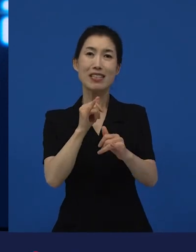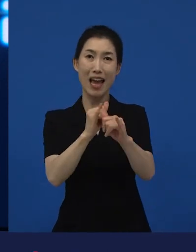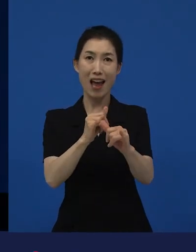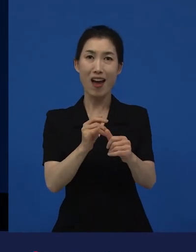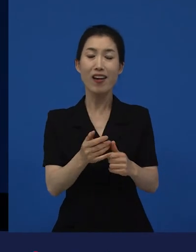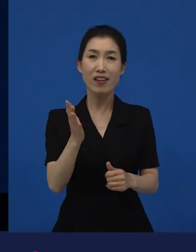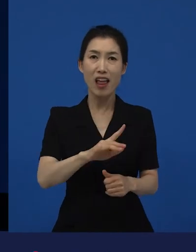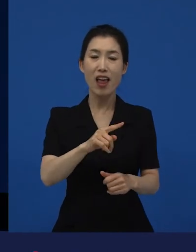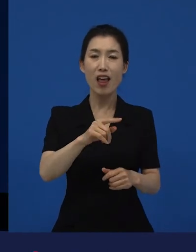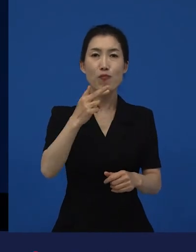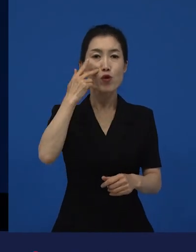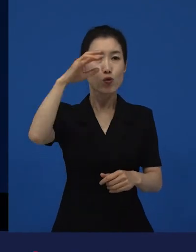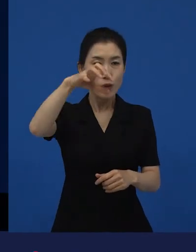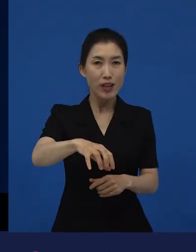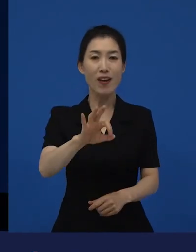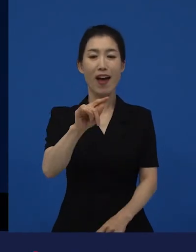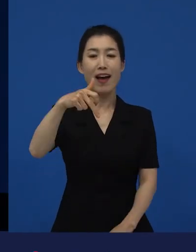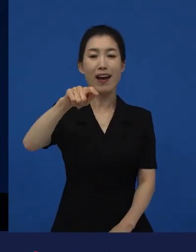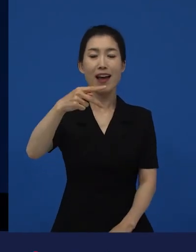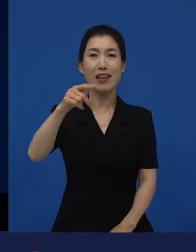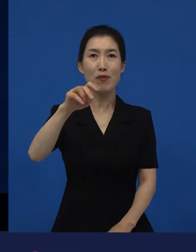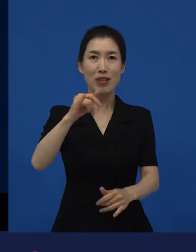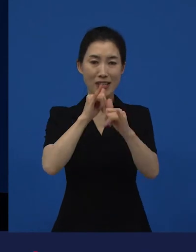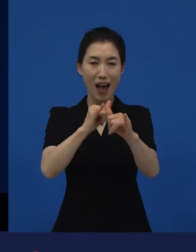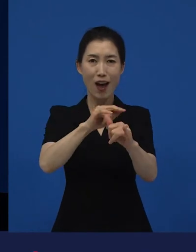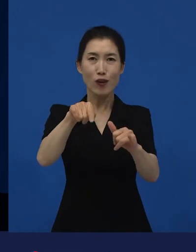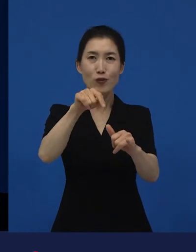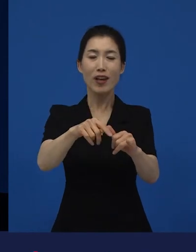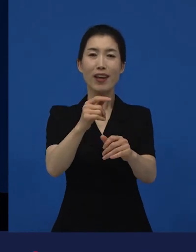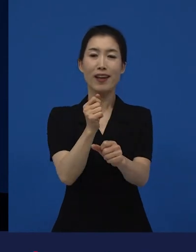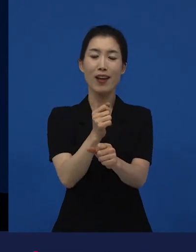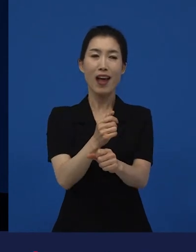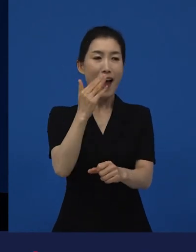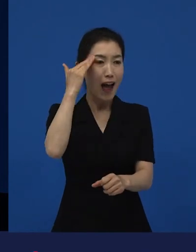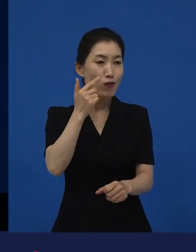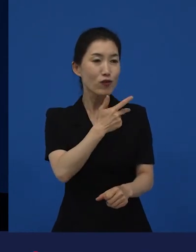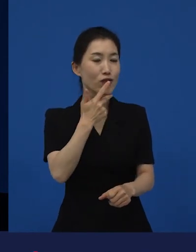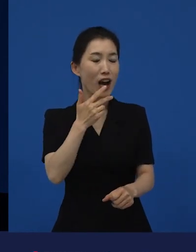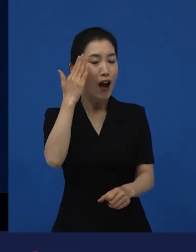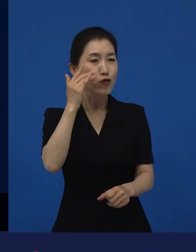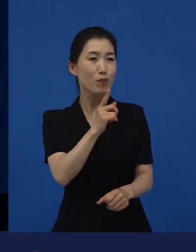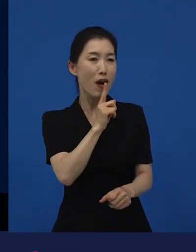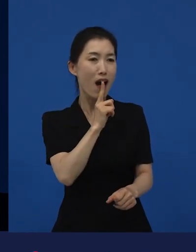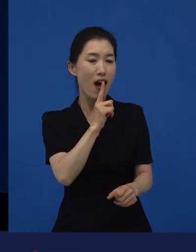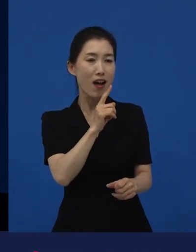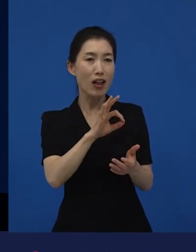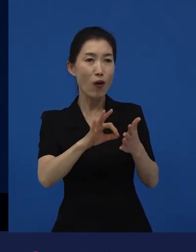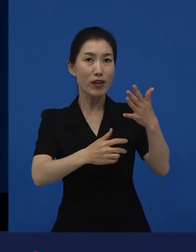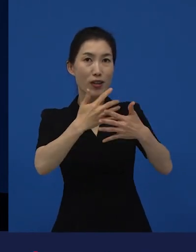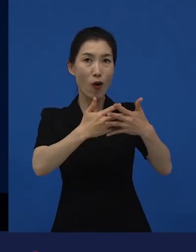그거를 받았다는 것 자체는 어떤 틀을 하나 기분 좋게 부셔준 거죠.